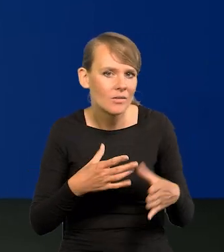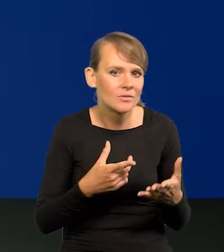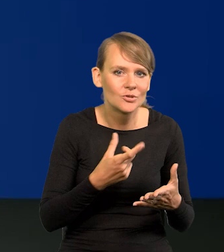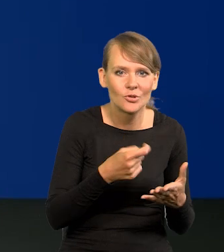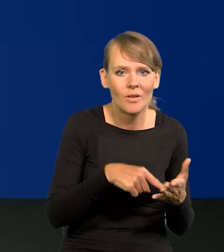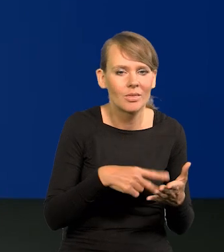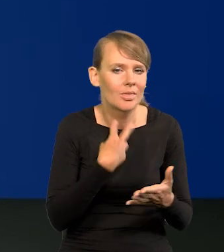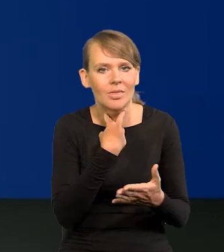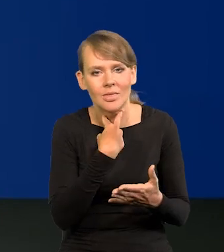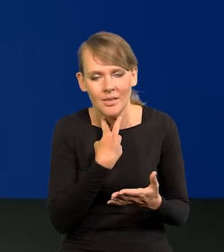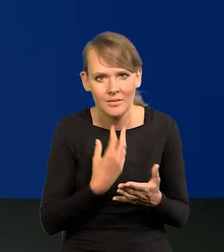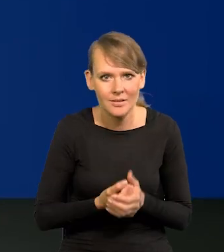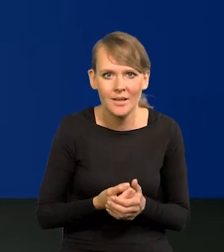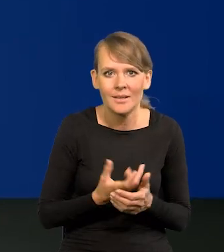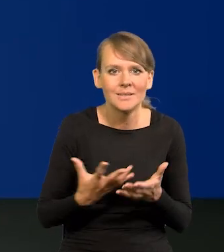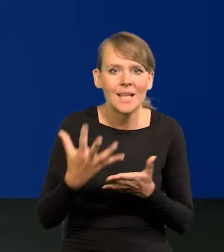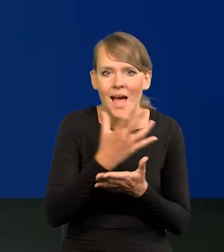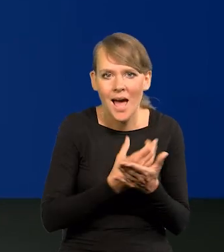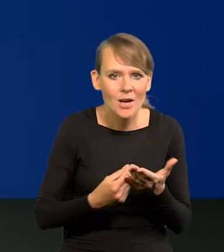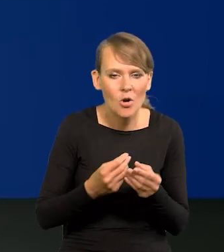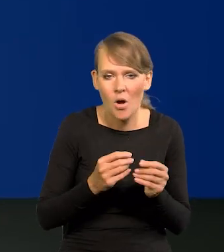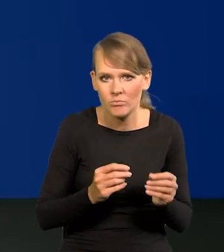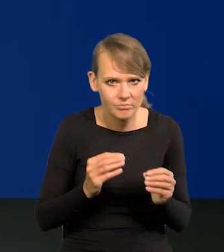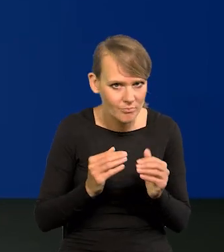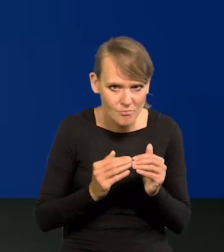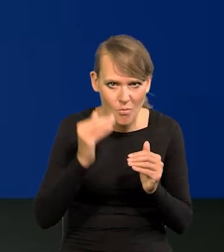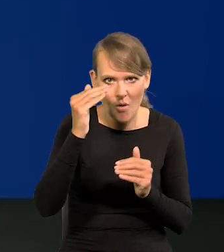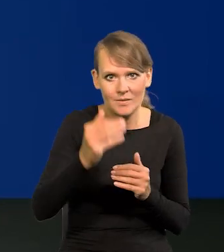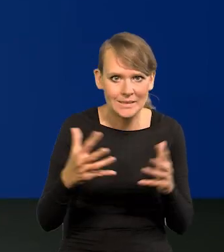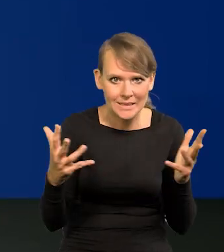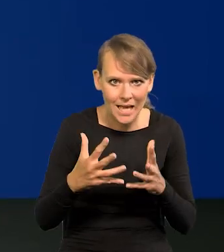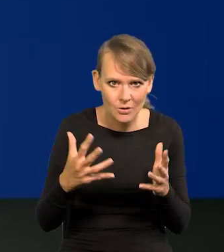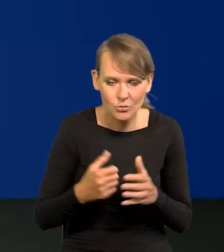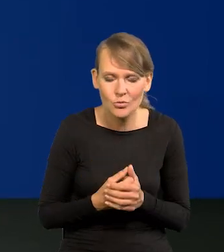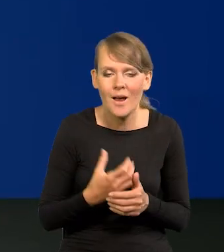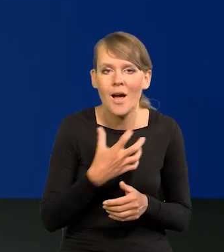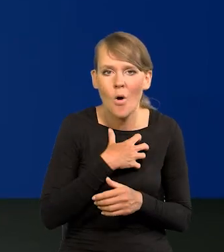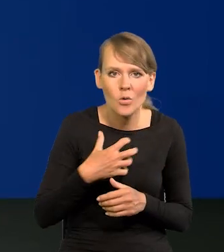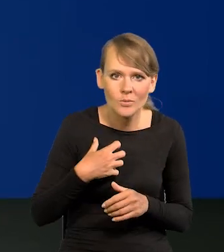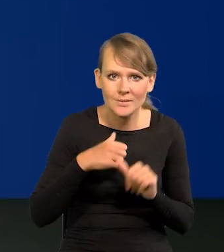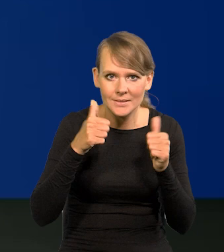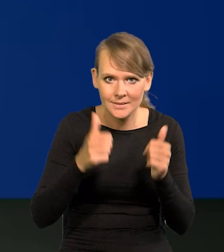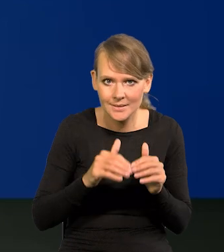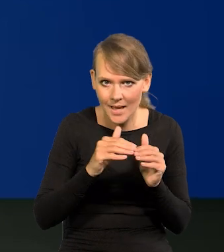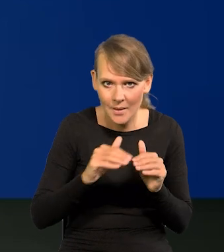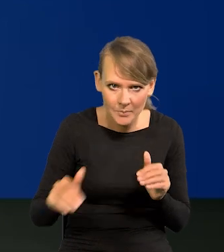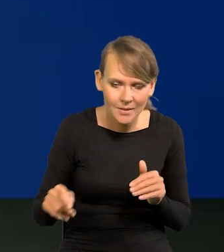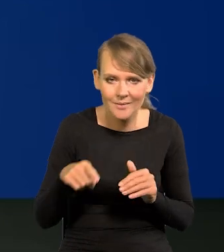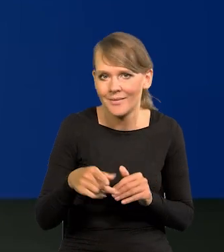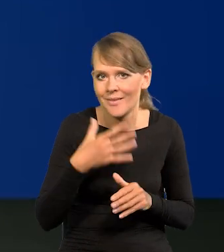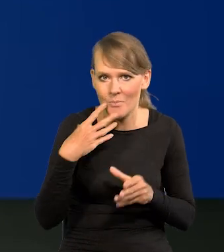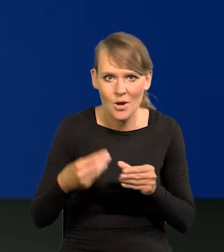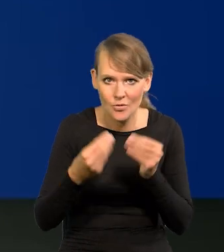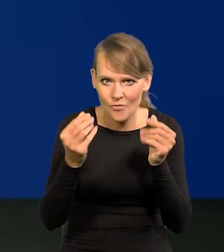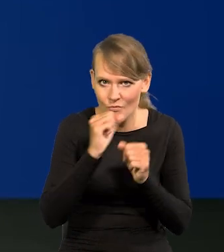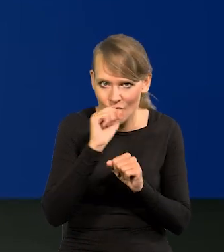jakiś tam nadmiernie wynagrodzenia wzrosły, coś się dzieje. w gospodarce stabilnej, takiej, co się nie rozwija w ogóle,